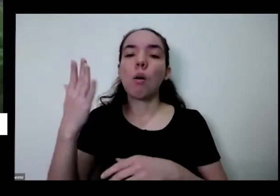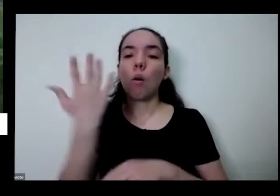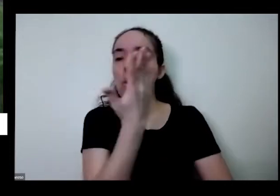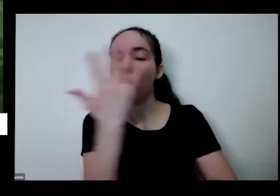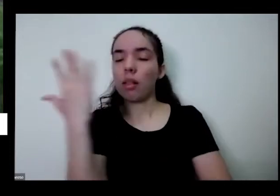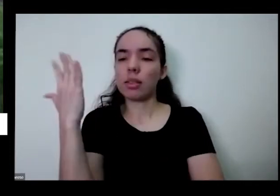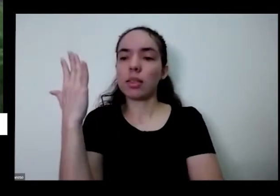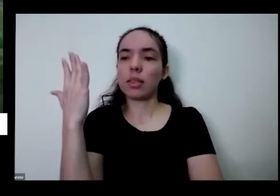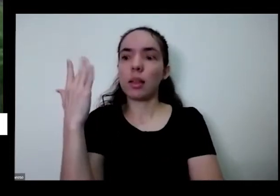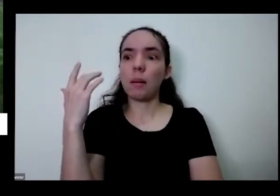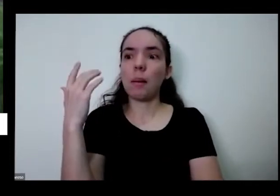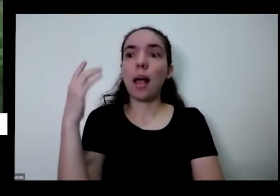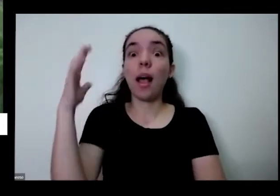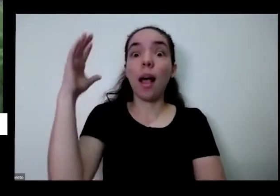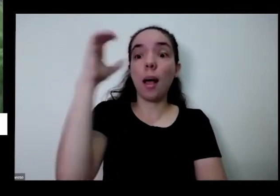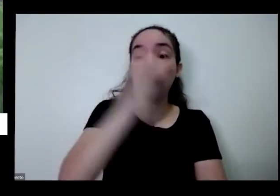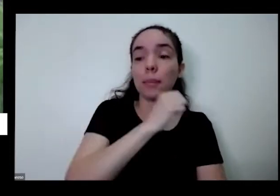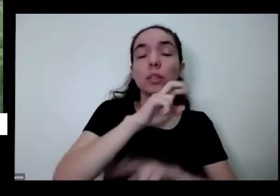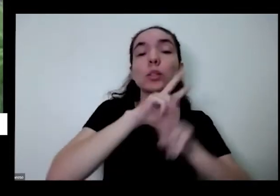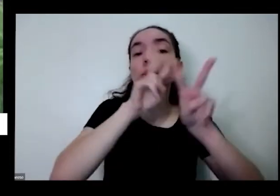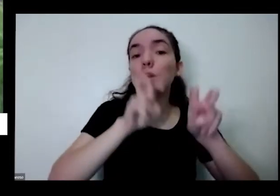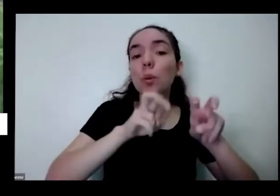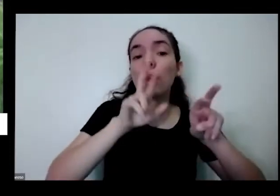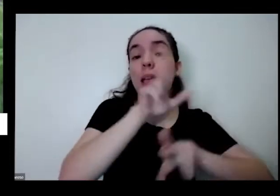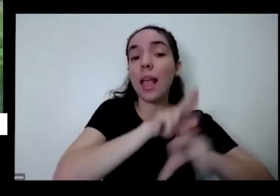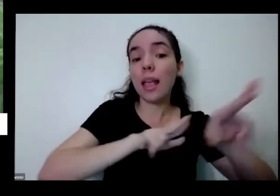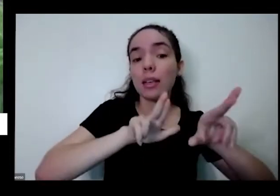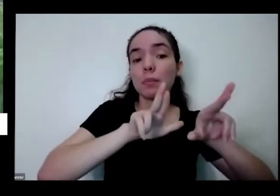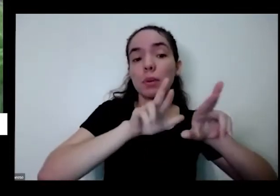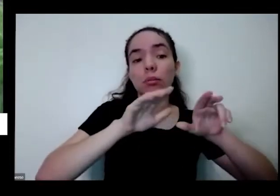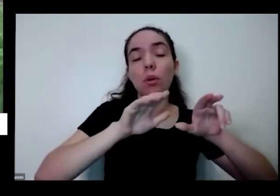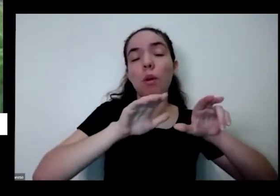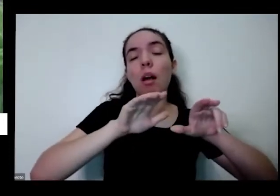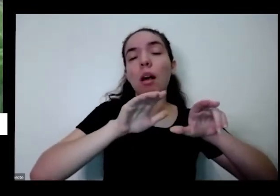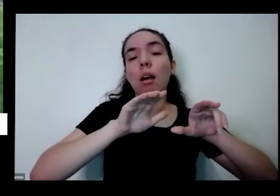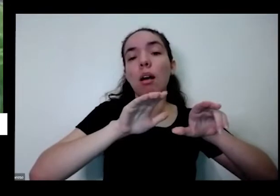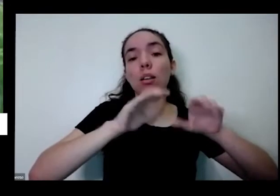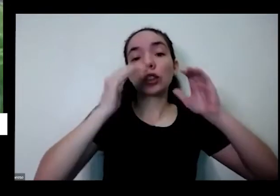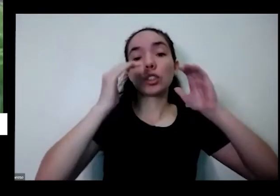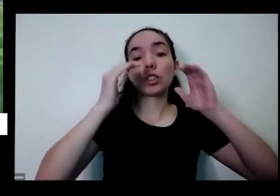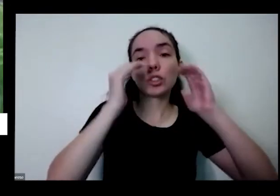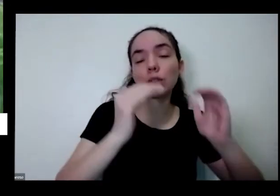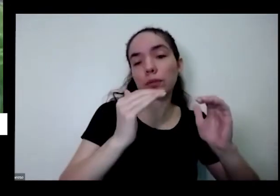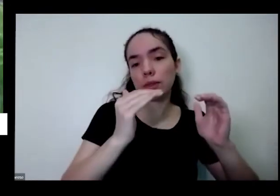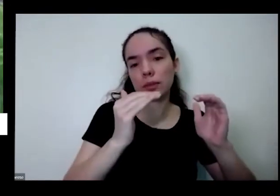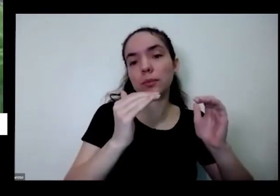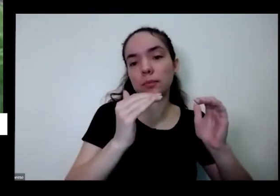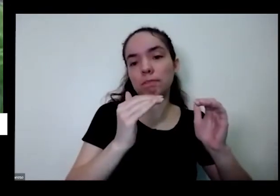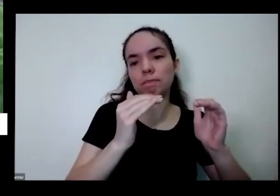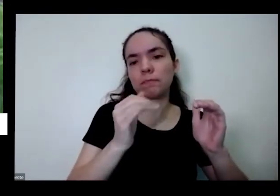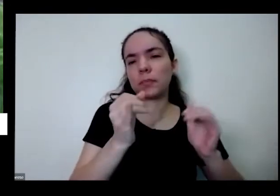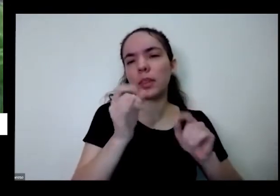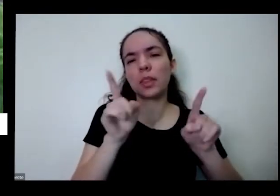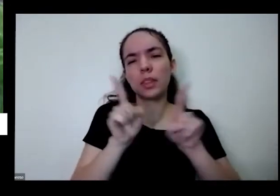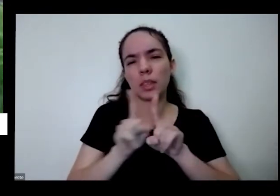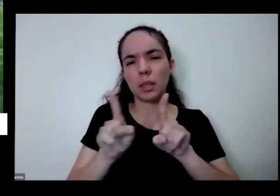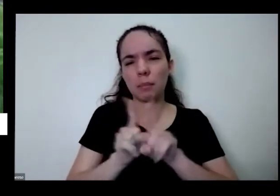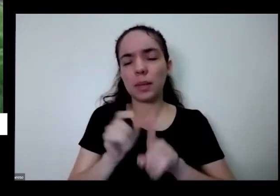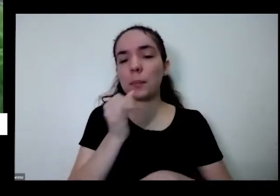à diversidade E além disso tem uma outra coisa que assim se a gente planta eu peguei aqui aquela